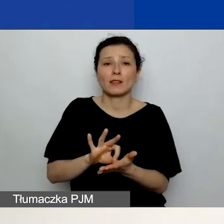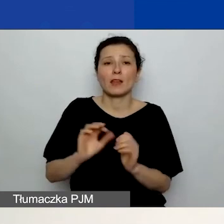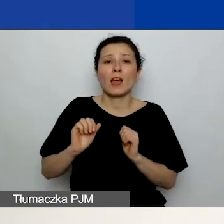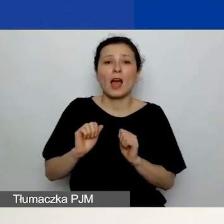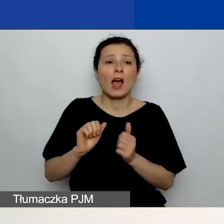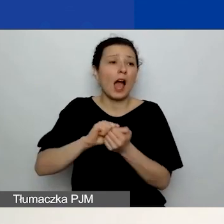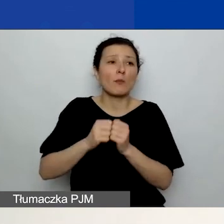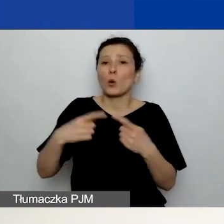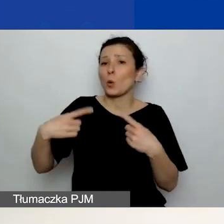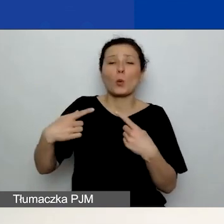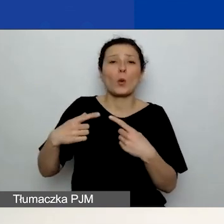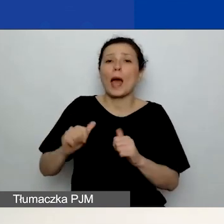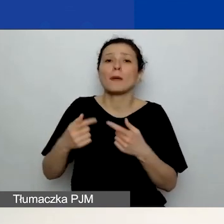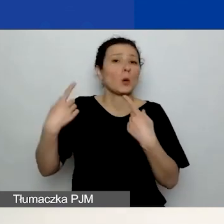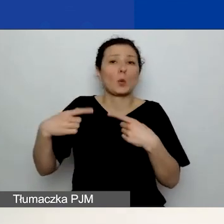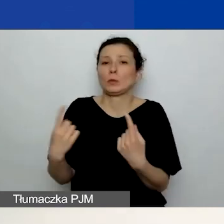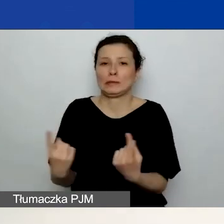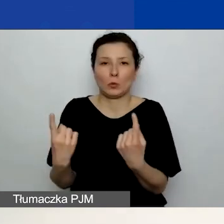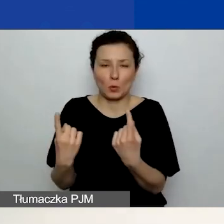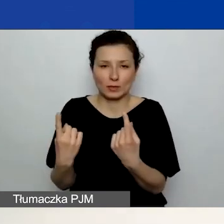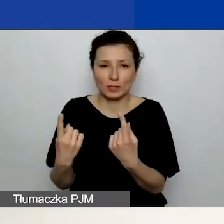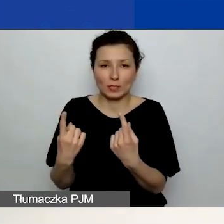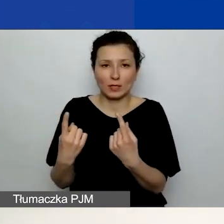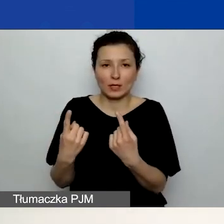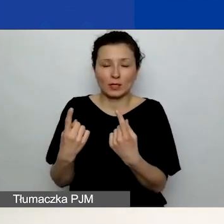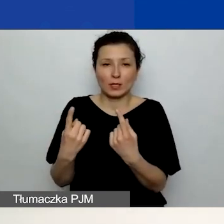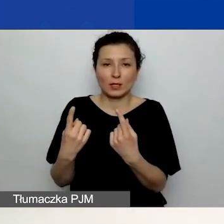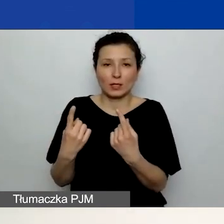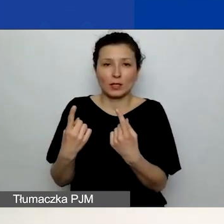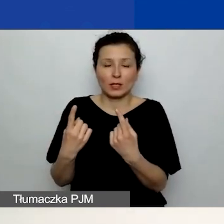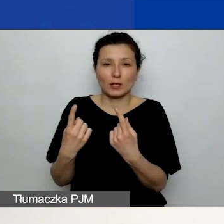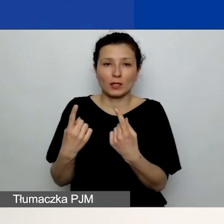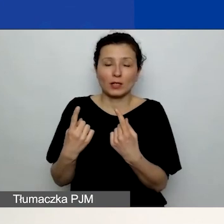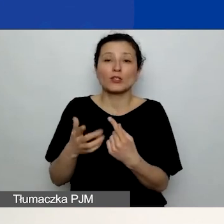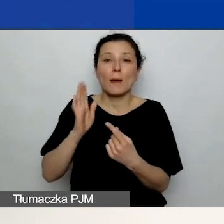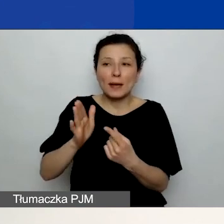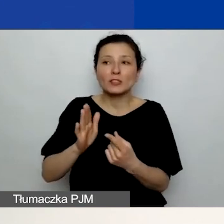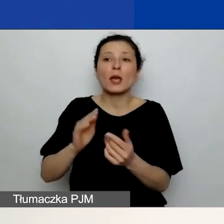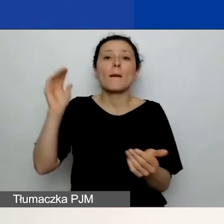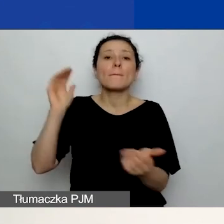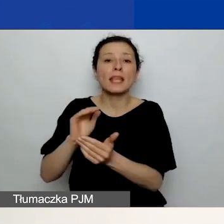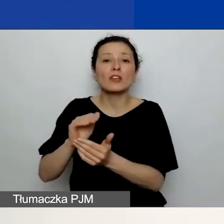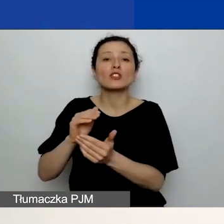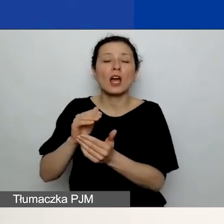w której będziecie mieć w przeliczeniu mniej środków po przesłaniu grantu,